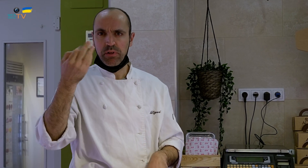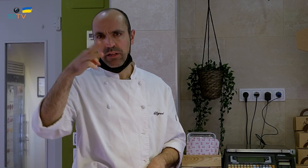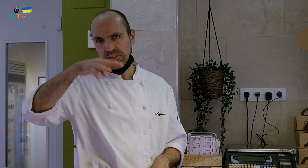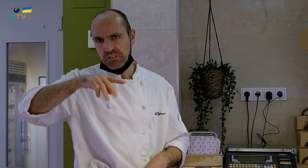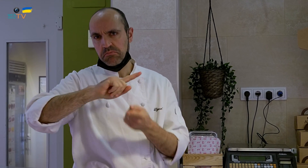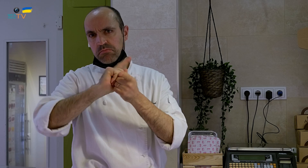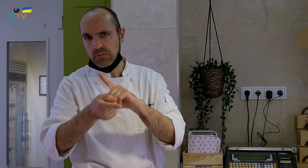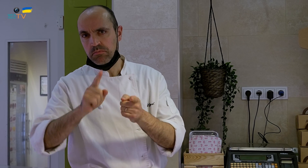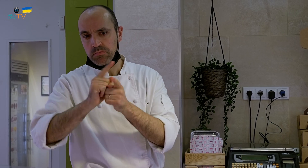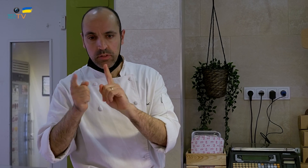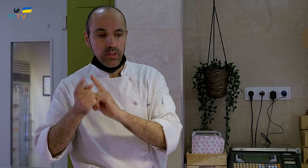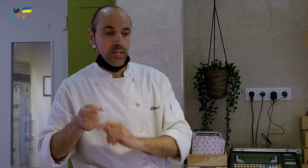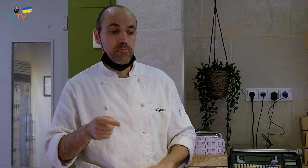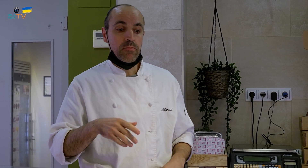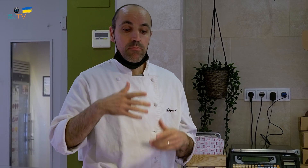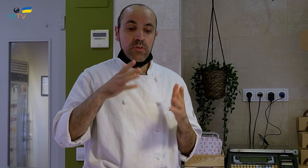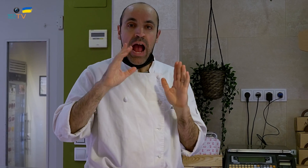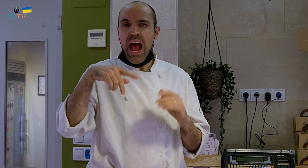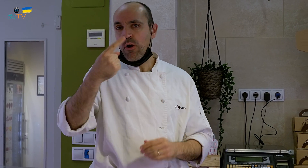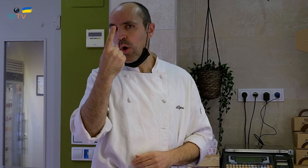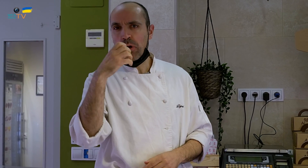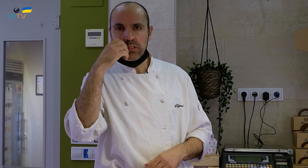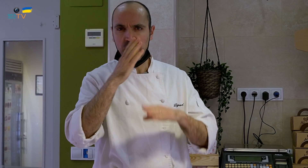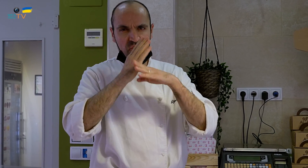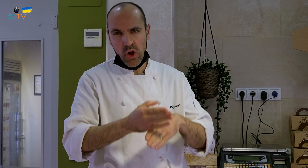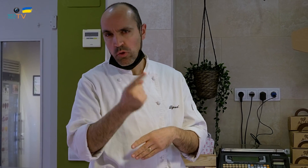Cambiamos los postres cada tres meses, aunque hay un par que son fijos.